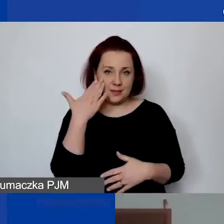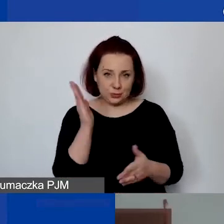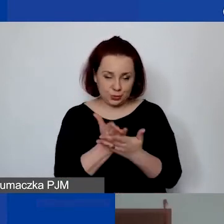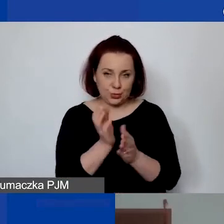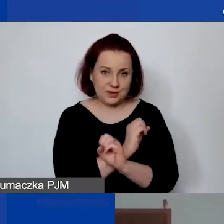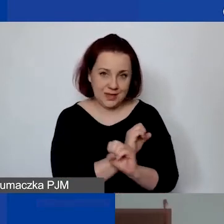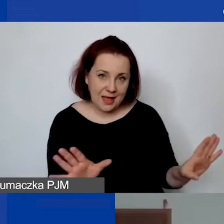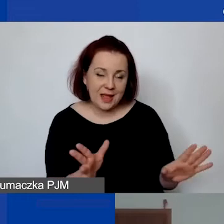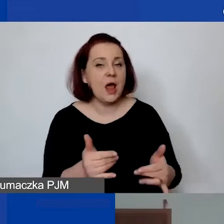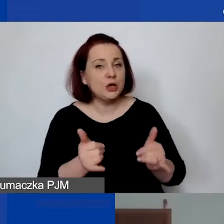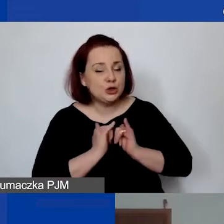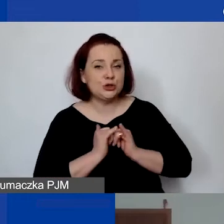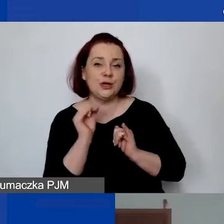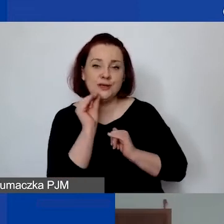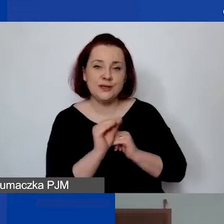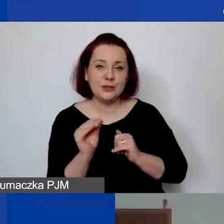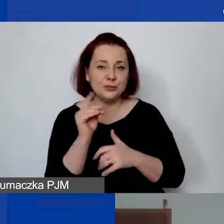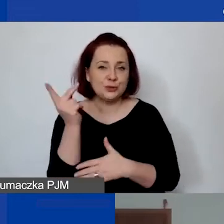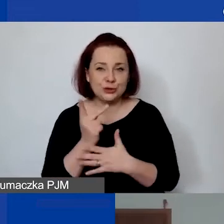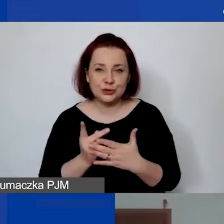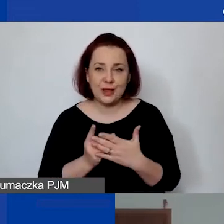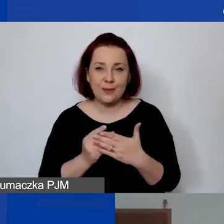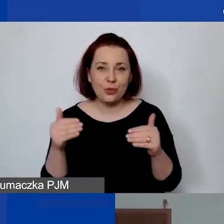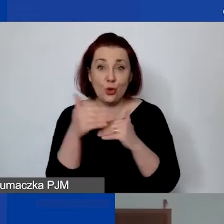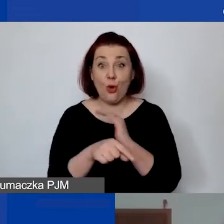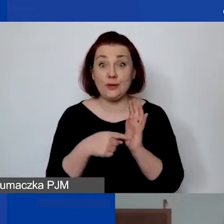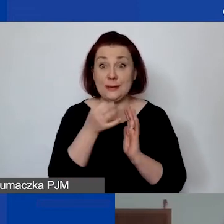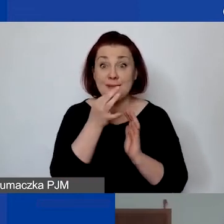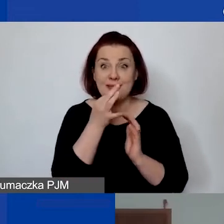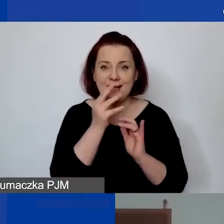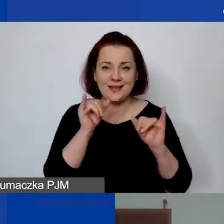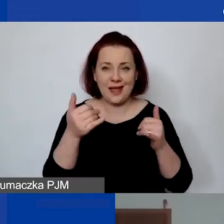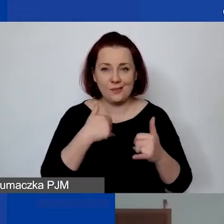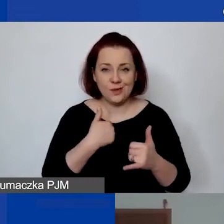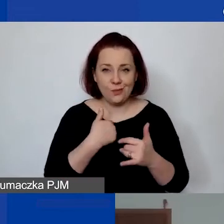Ale na wszelki wypadek przeczytam do końca to pytanie w takiej formie, w jakiej zostało zadane.